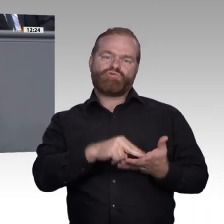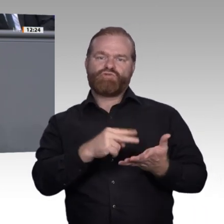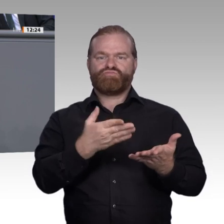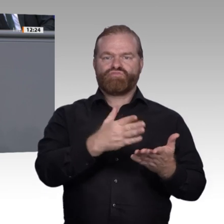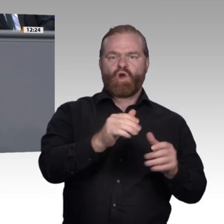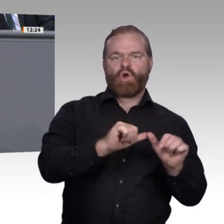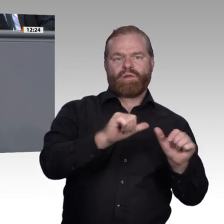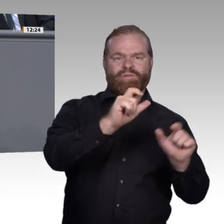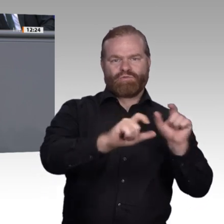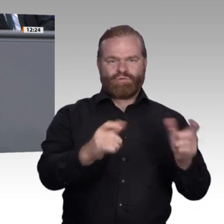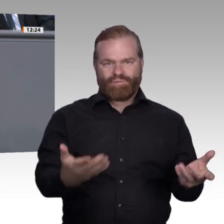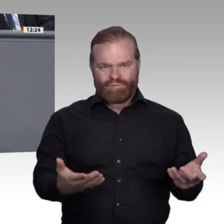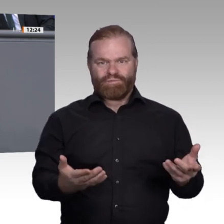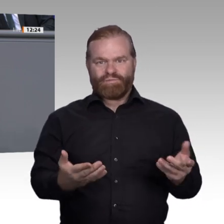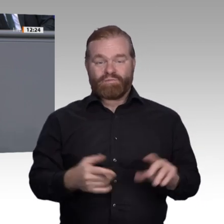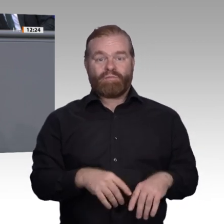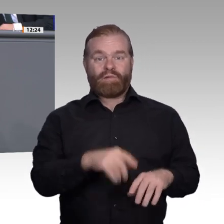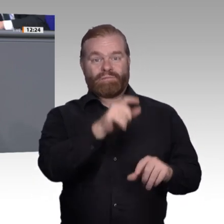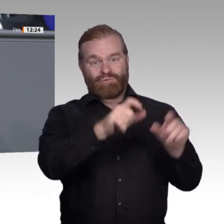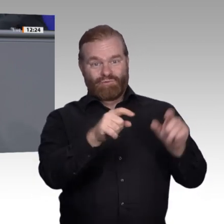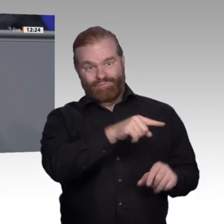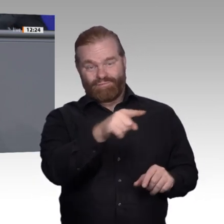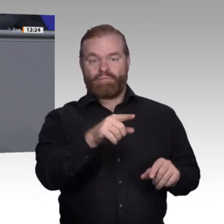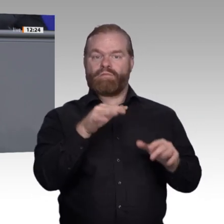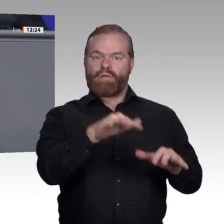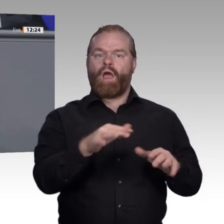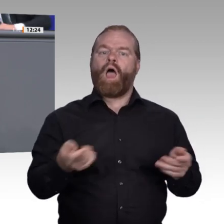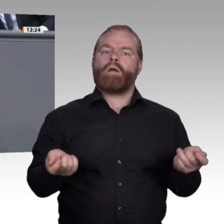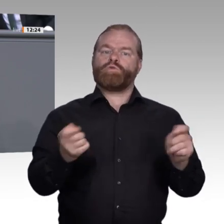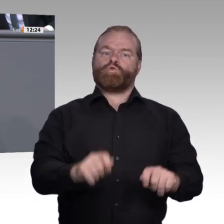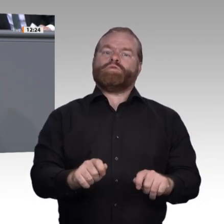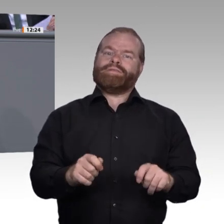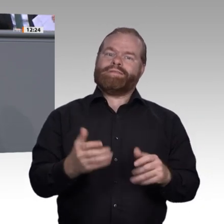Handlungsempfehlungen in unserem Zwischenbericht festgehalten. Von denen möchte ich